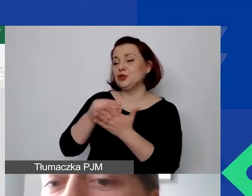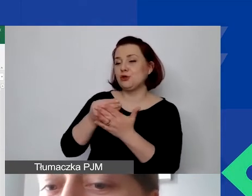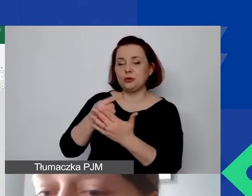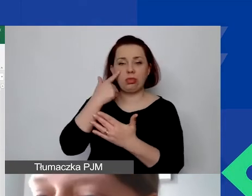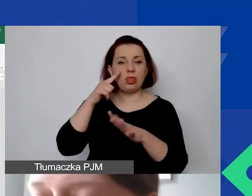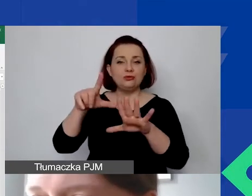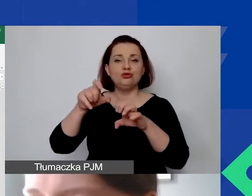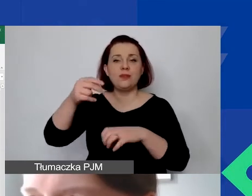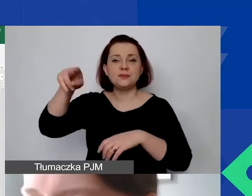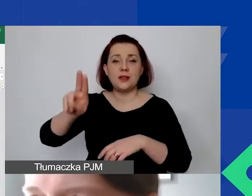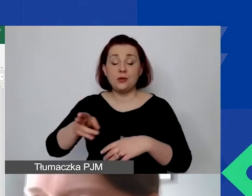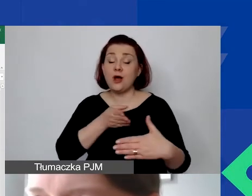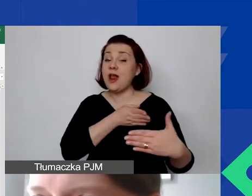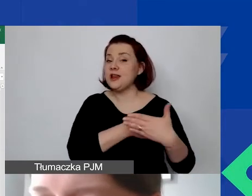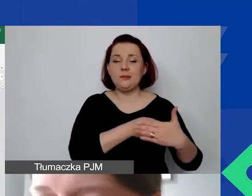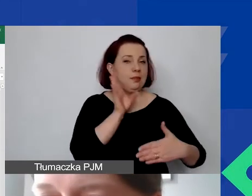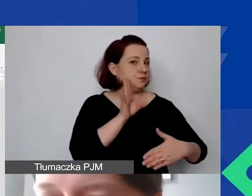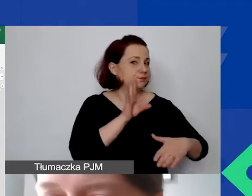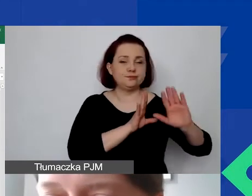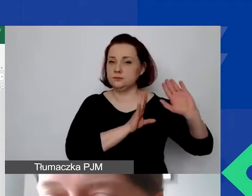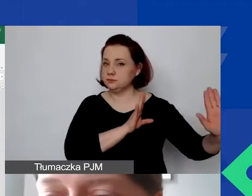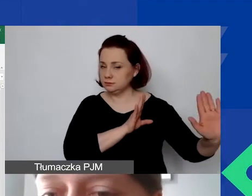Limit jest stały, bez zmian, narzucony w ramach programu.